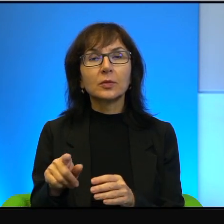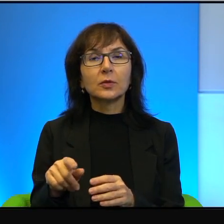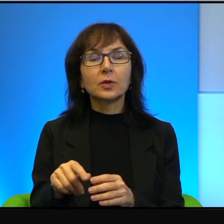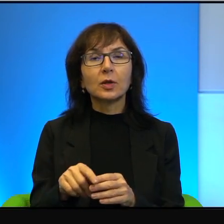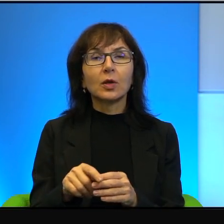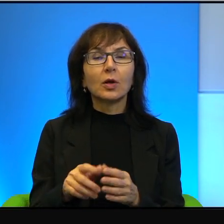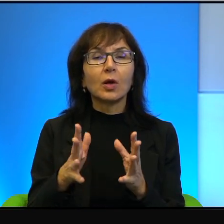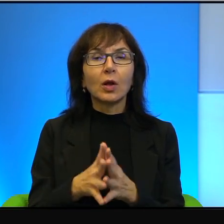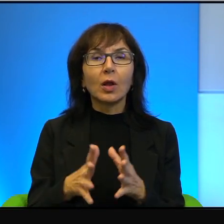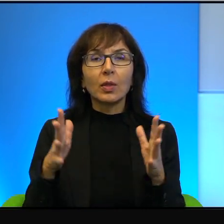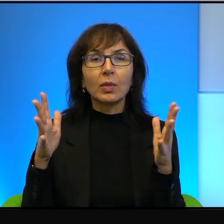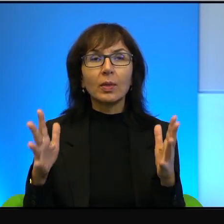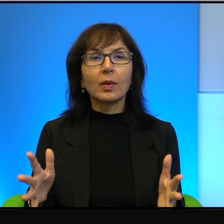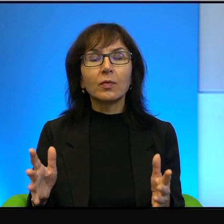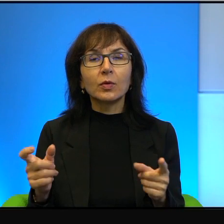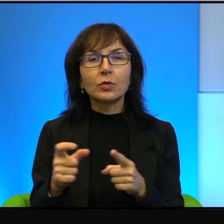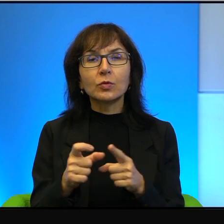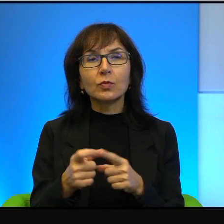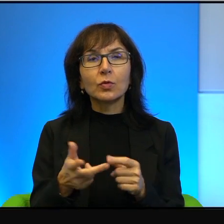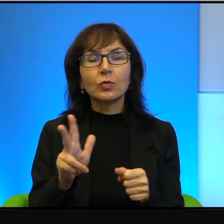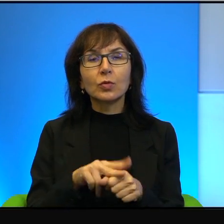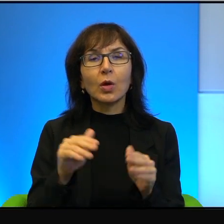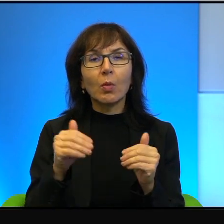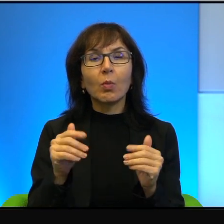jakie może spotkać, jakie mógł dostać